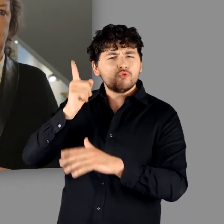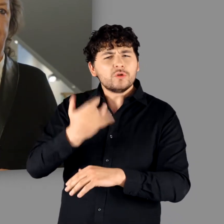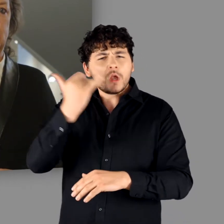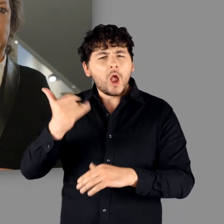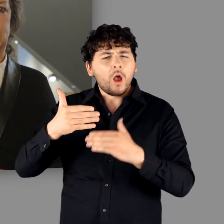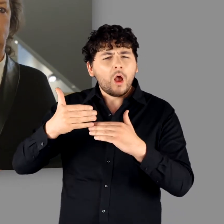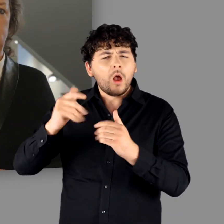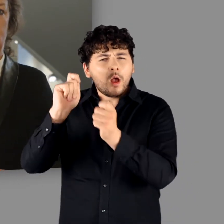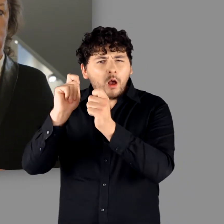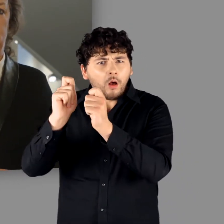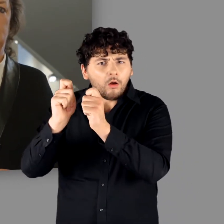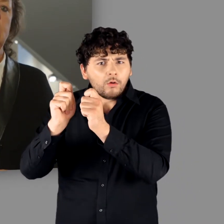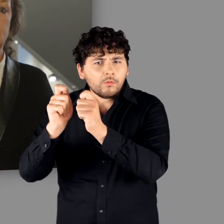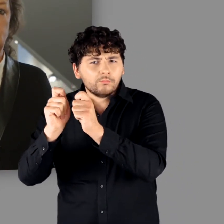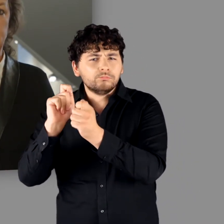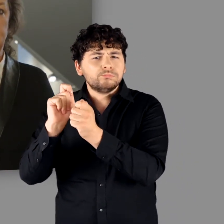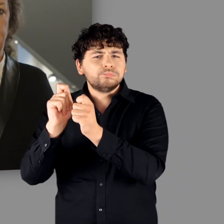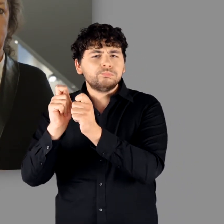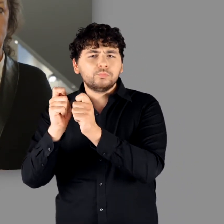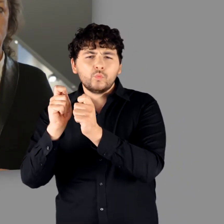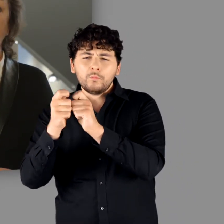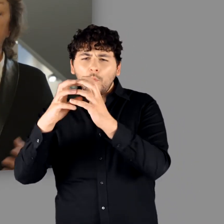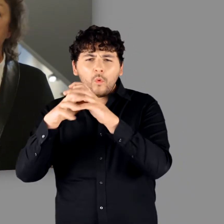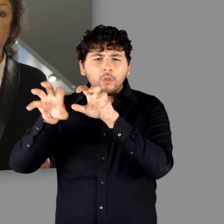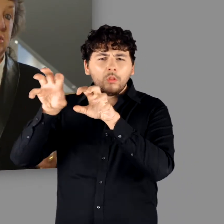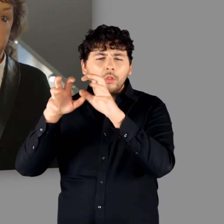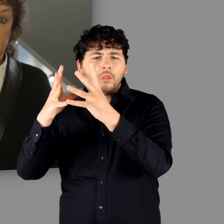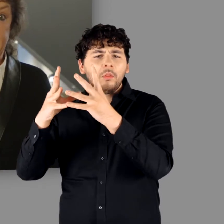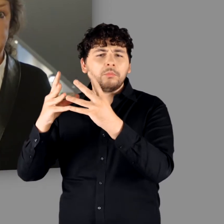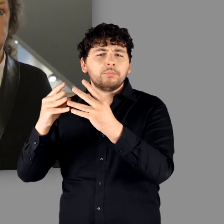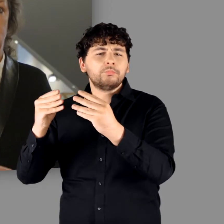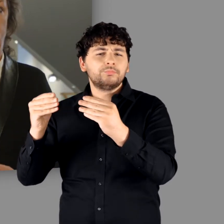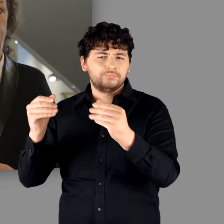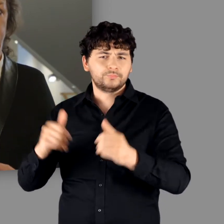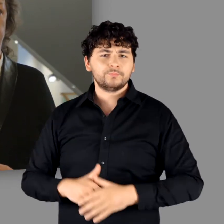in den folgenden Jahrhunderten grundlegend oder lösten sich gänzlich auf.